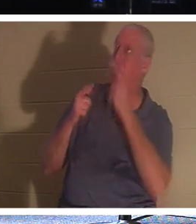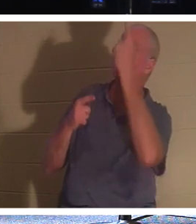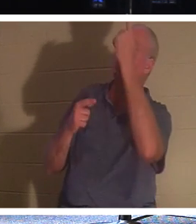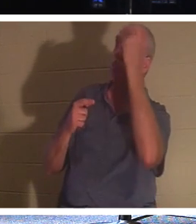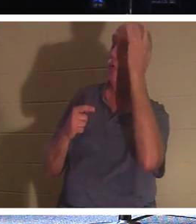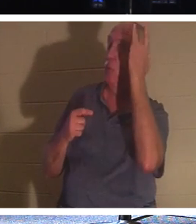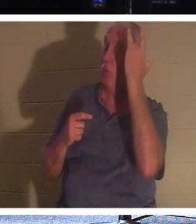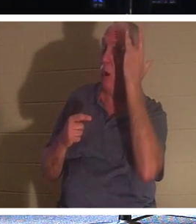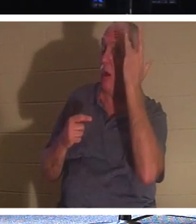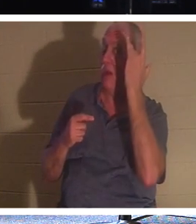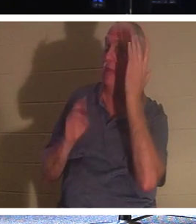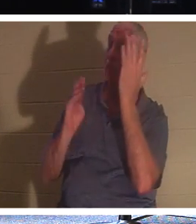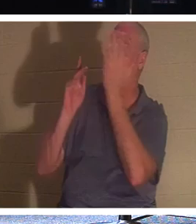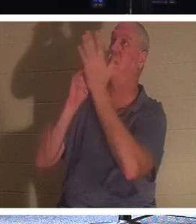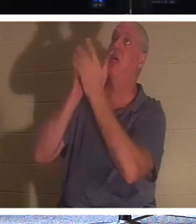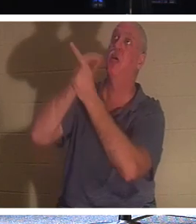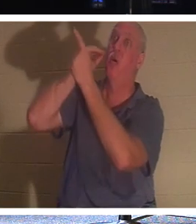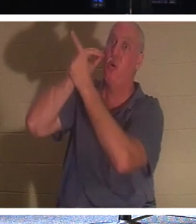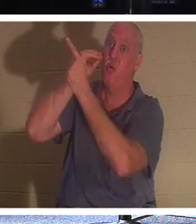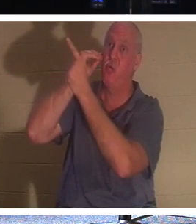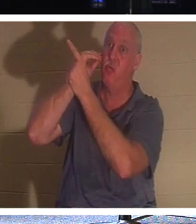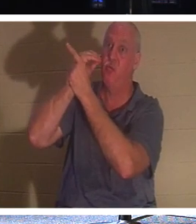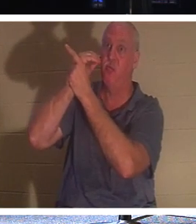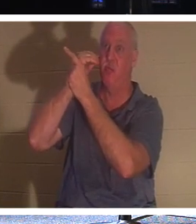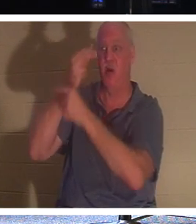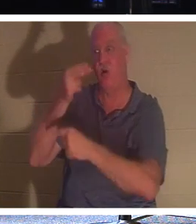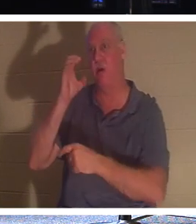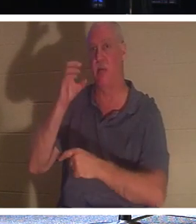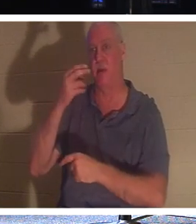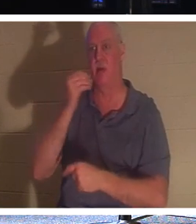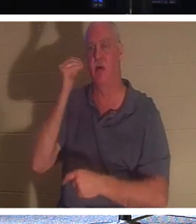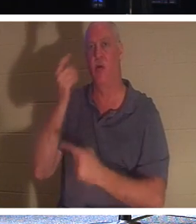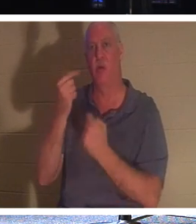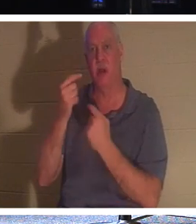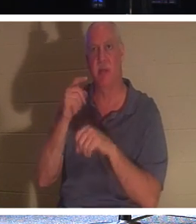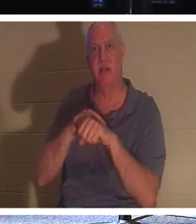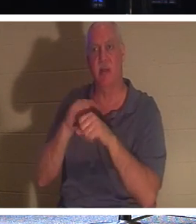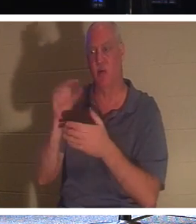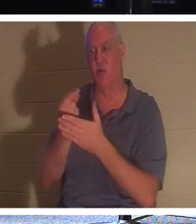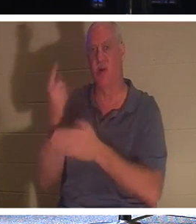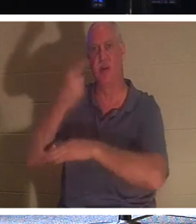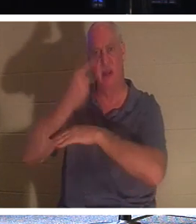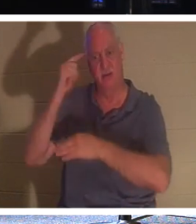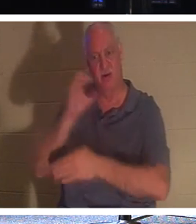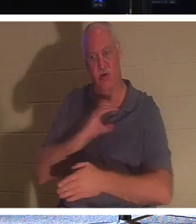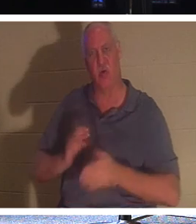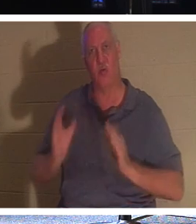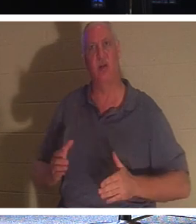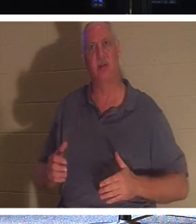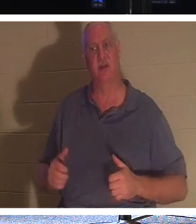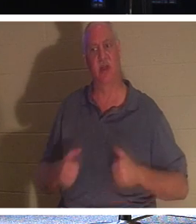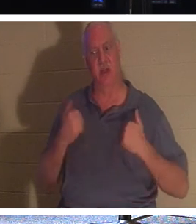집으로 돌아오게 하시기 때문입니다. 홈커밍타임입니다! 인생이 이 세상을 떠나는 날은 기독교인에게 "졸업식 날"입니다.